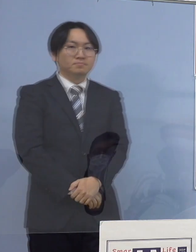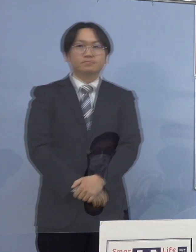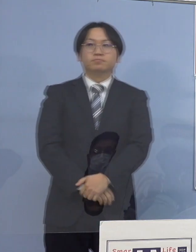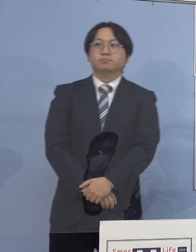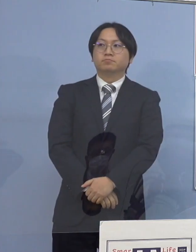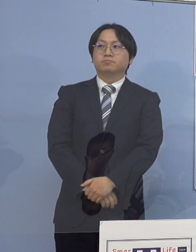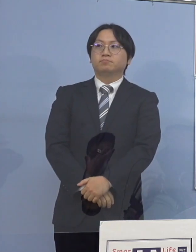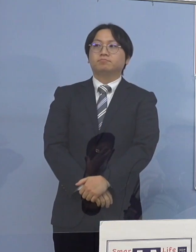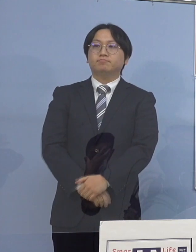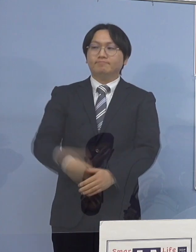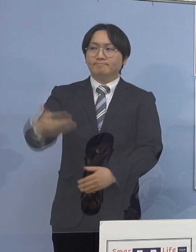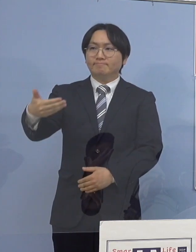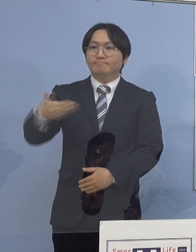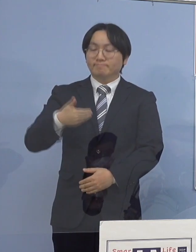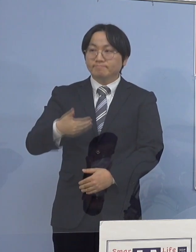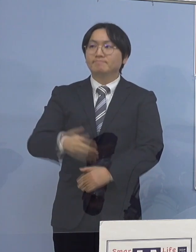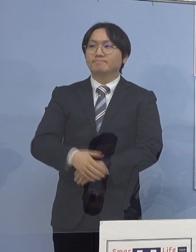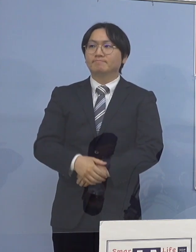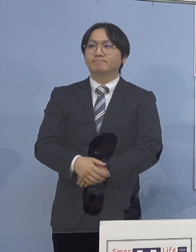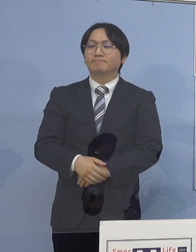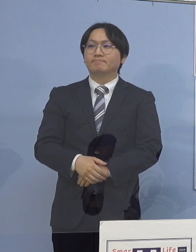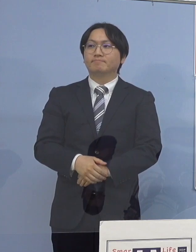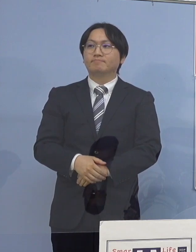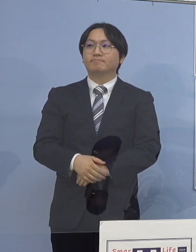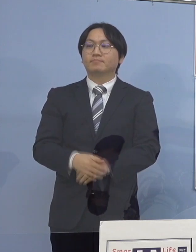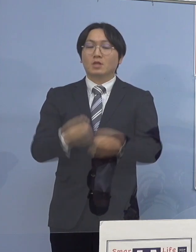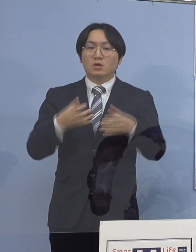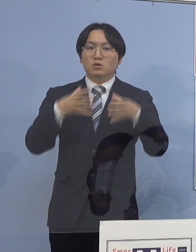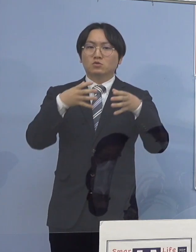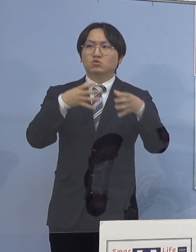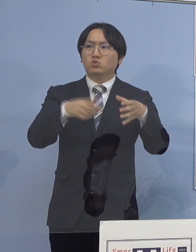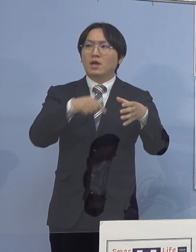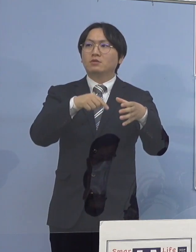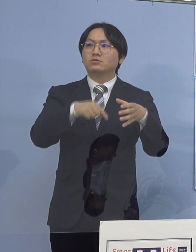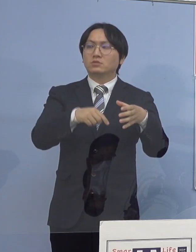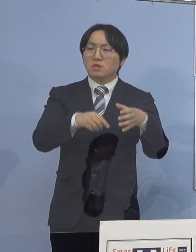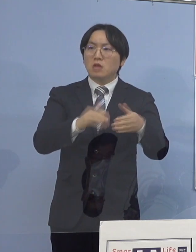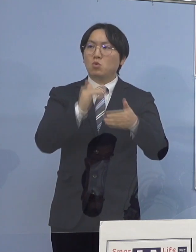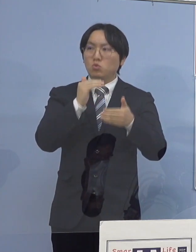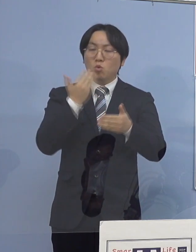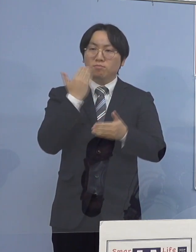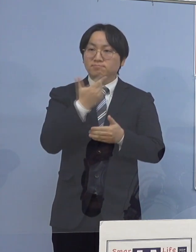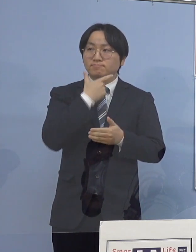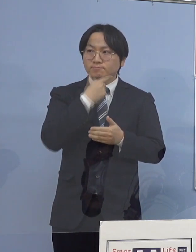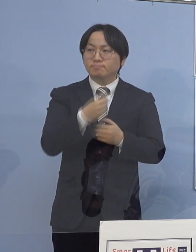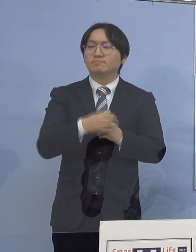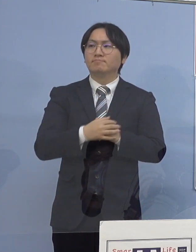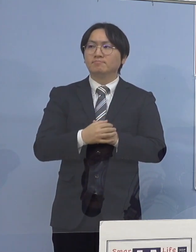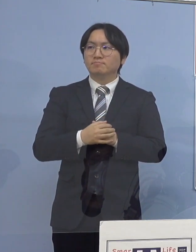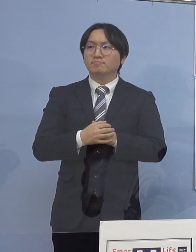（幹事社：徳島新聞社） クラスター関連についてなんですが